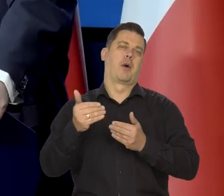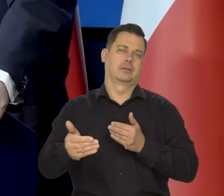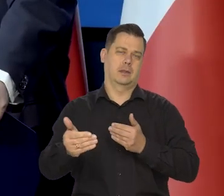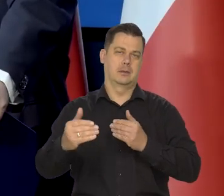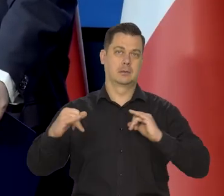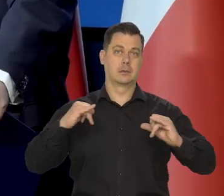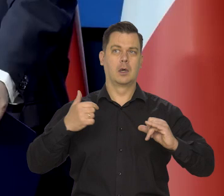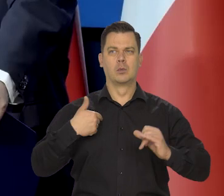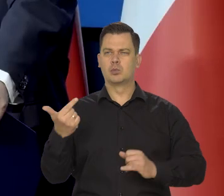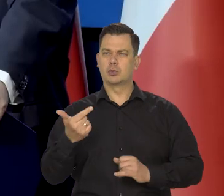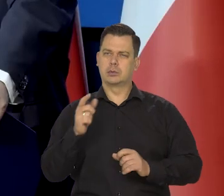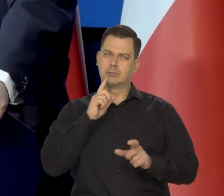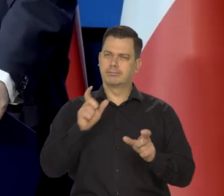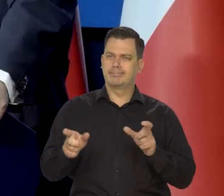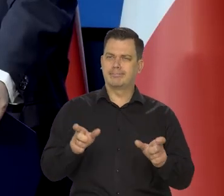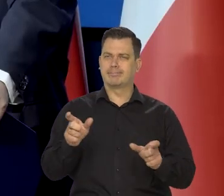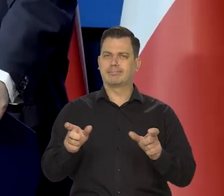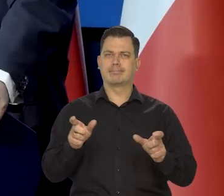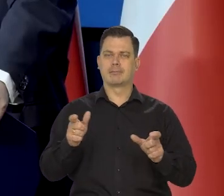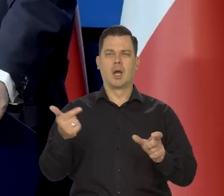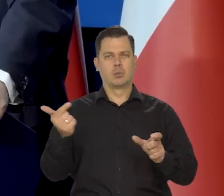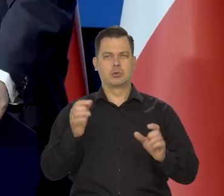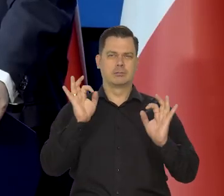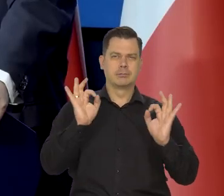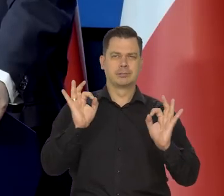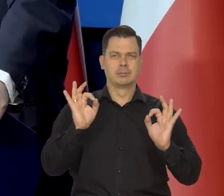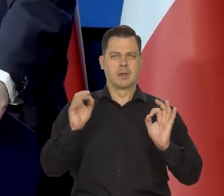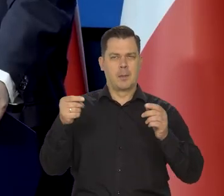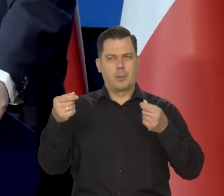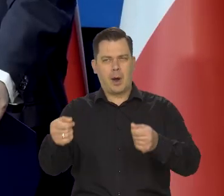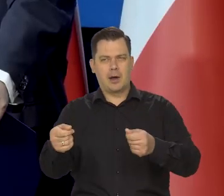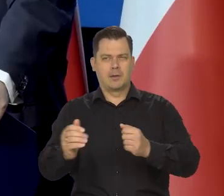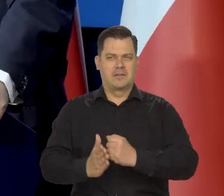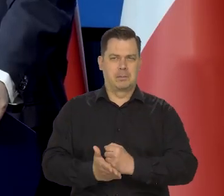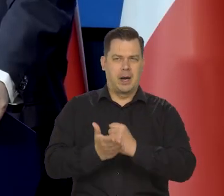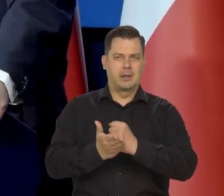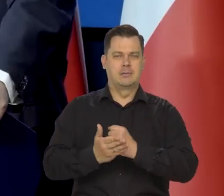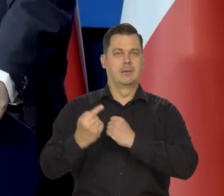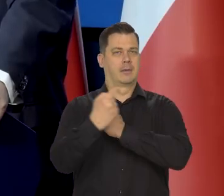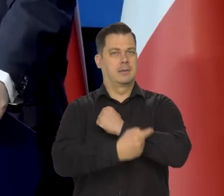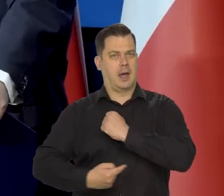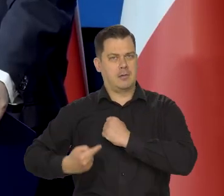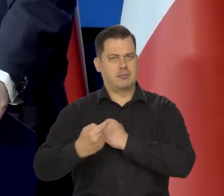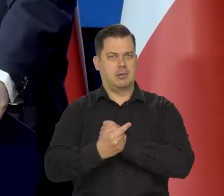żeby to obserwować, żeby odpowiednią politykę socjalną stosować, te tarcze antyinflacyjne i tak dalej,